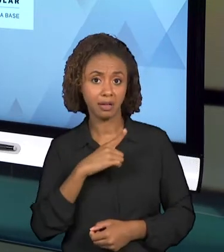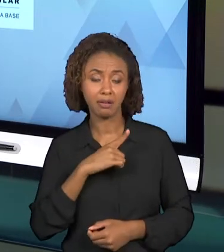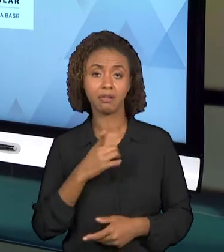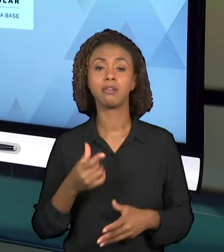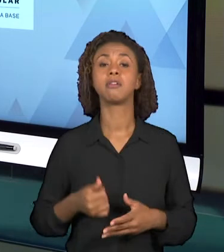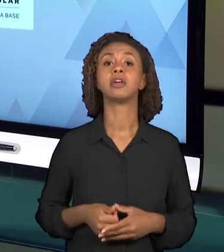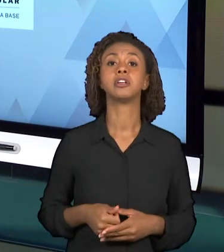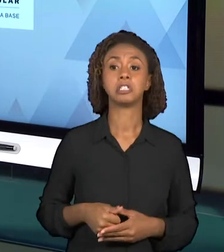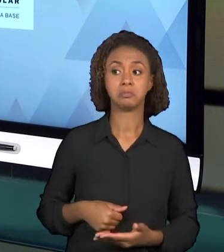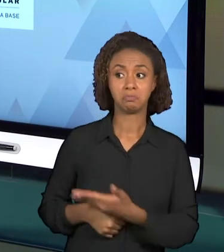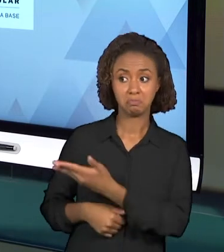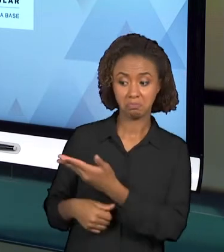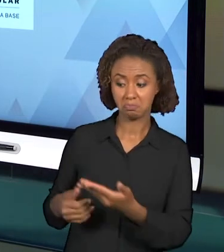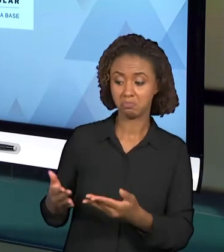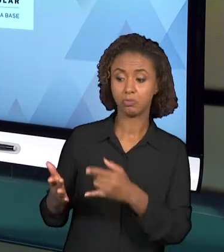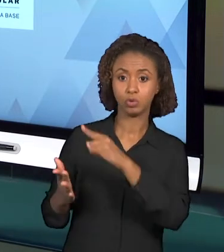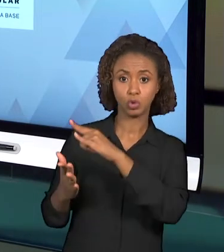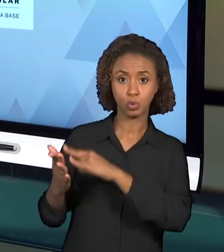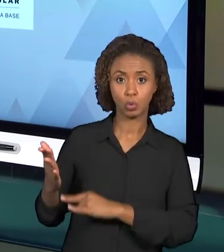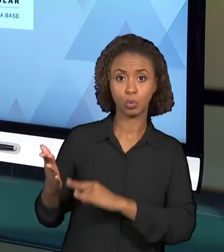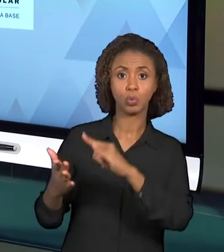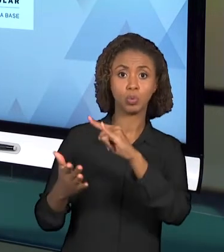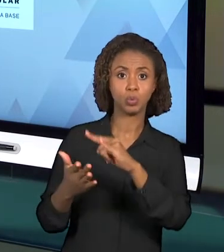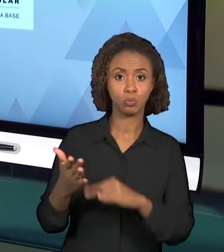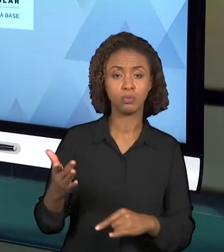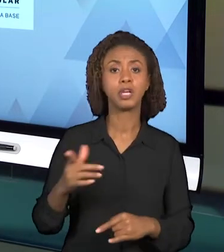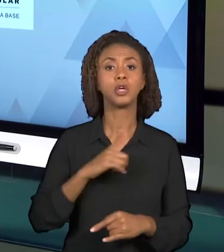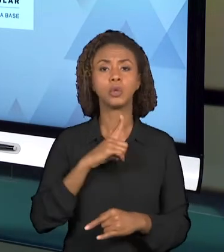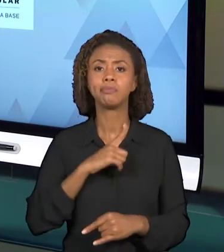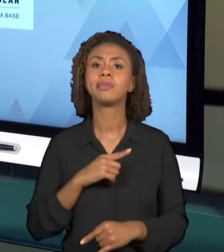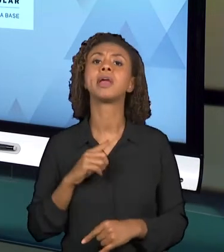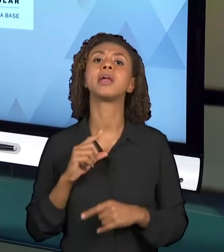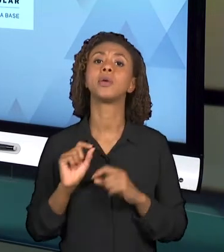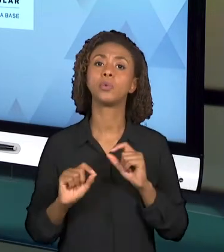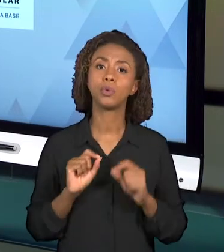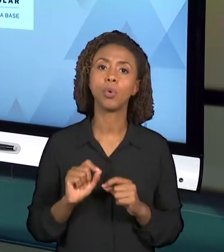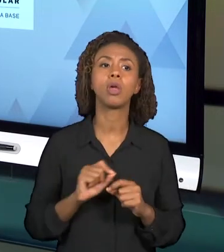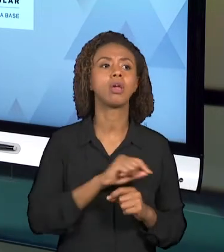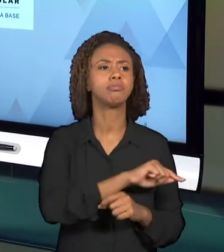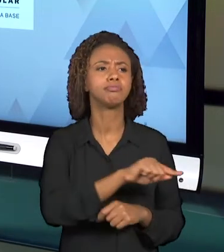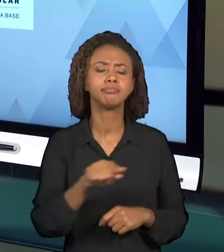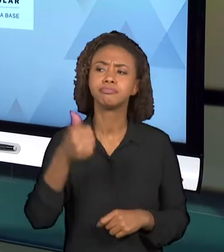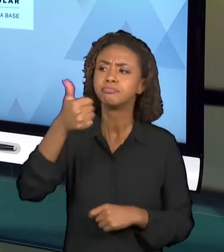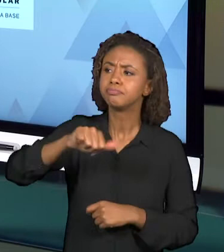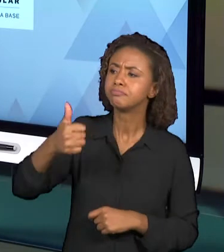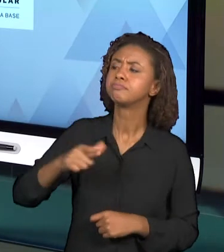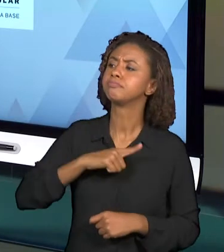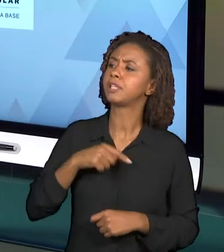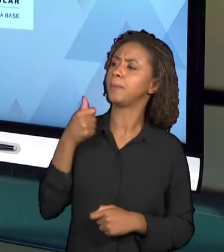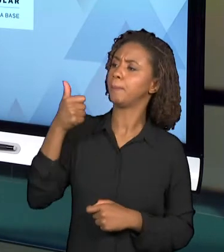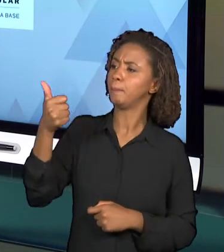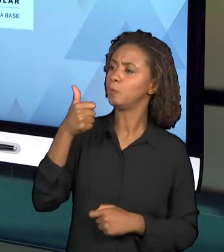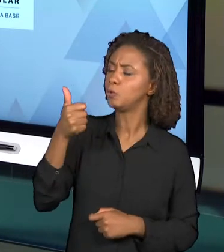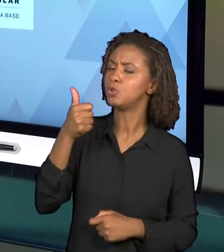PONTOS POSITIVOS E PONTOS A SEREM MELHORADOS, PORÉM, NÓS PRECISAMOS CONHECER ESSES DOCUMENTOS